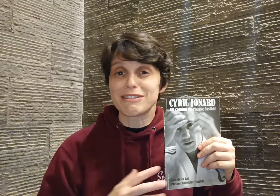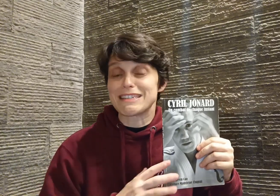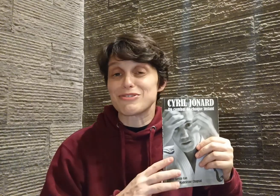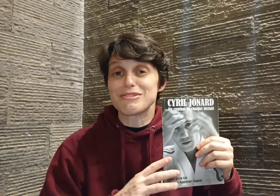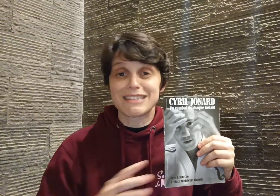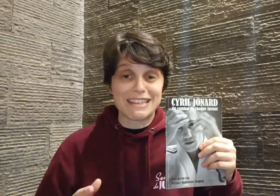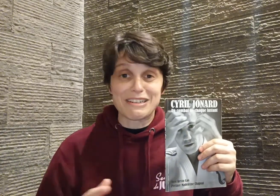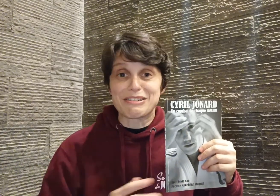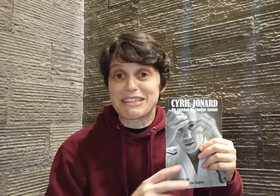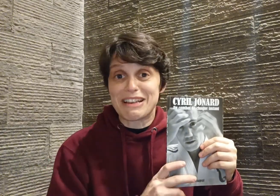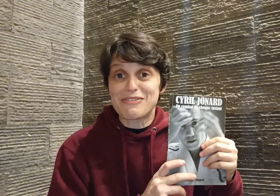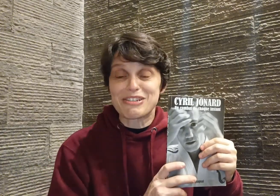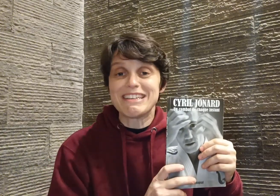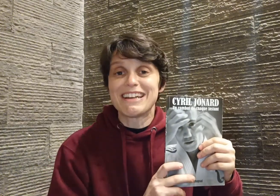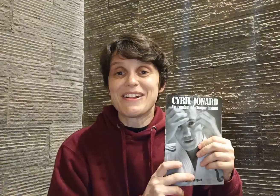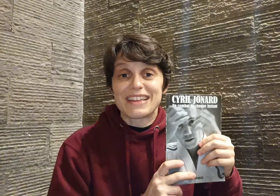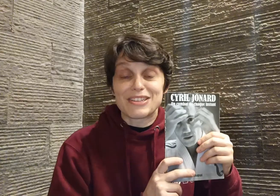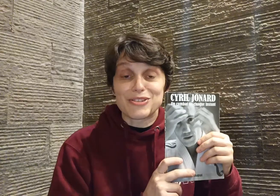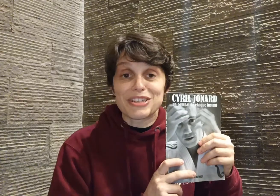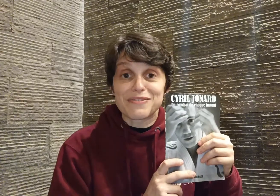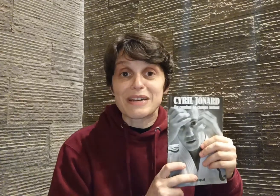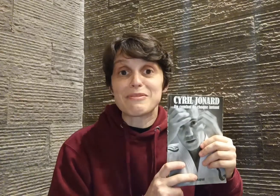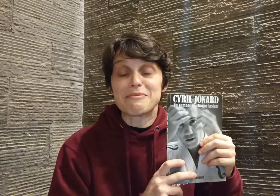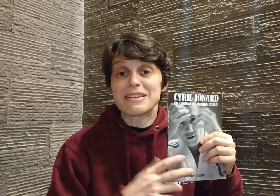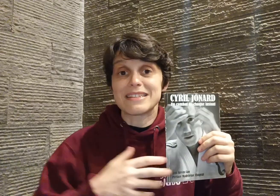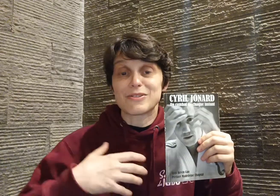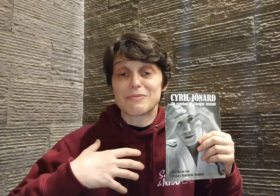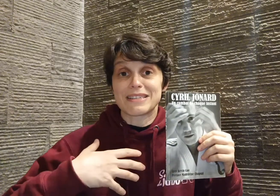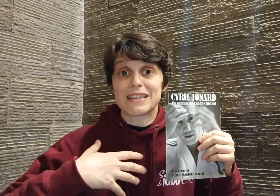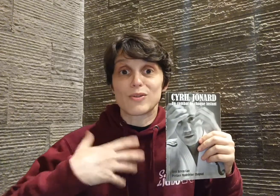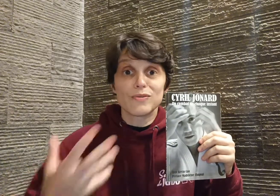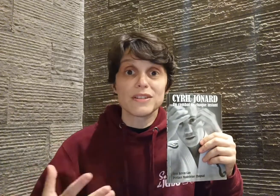c'est juste... c'est de la folie ! Et c'est ce que j'ai vraiment aimé, c'est que cette conviction,